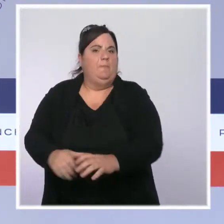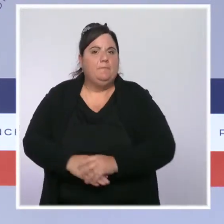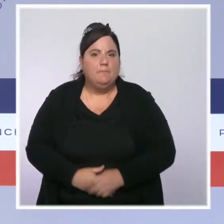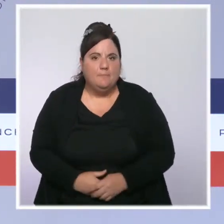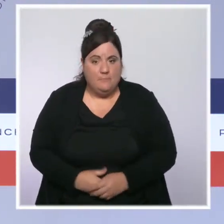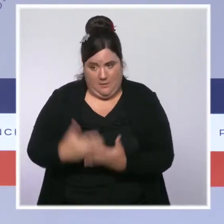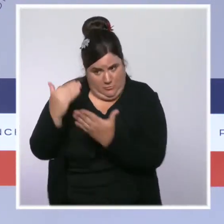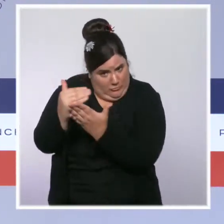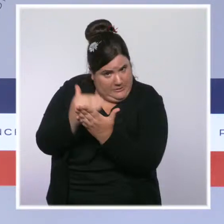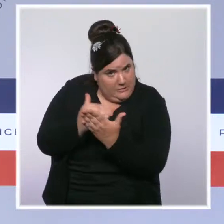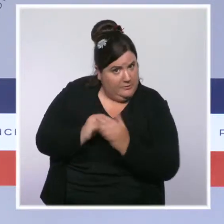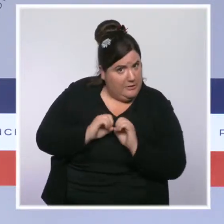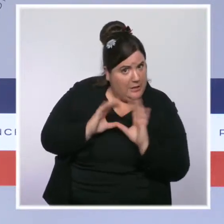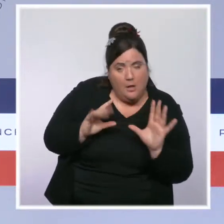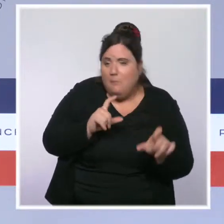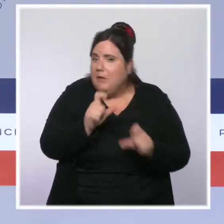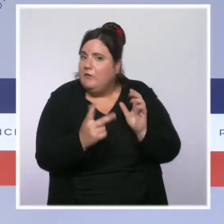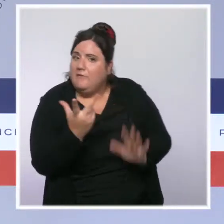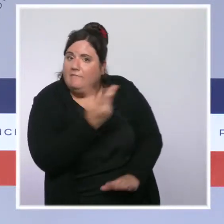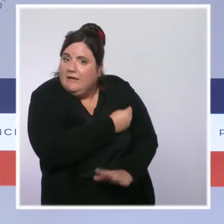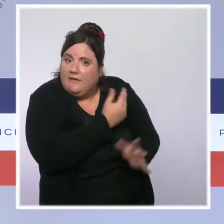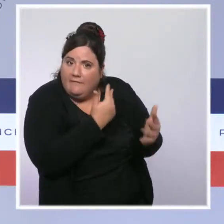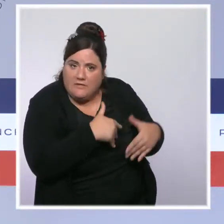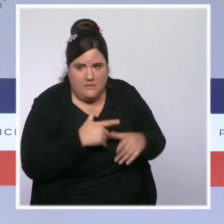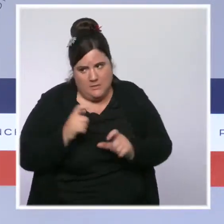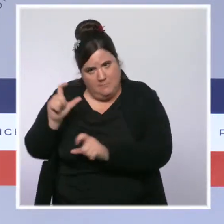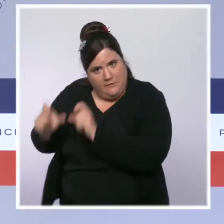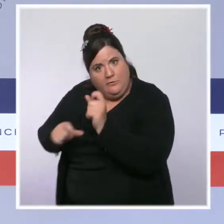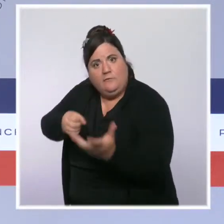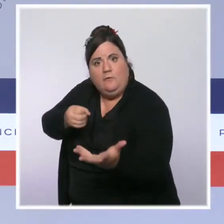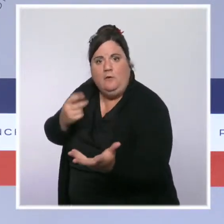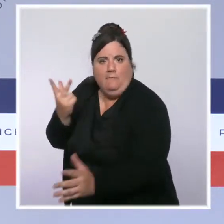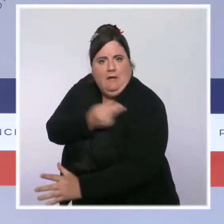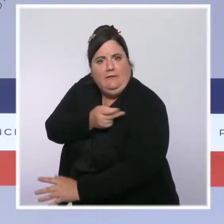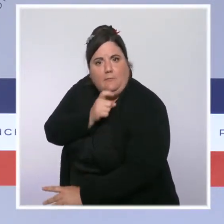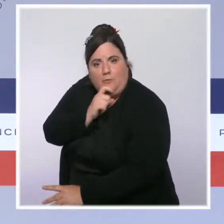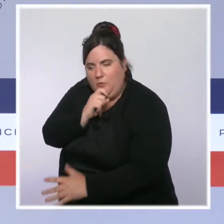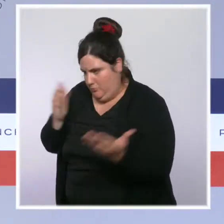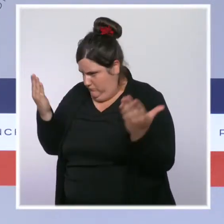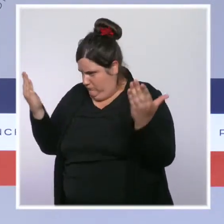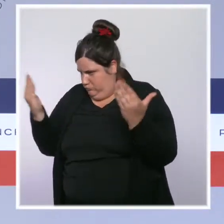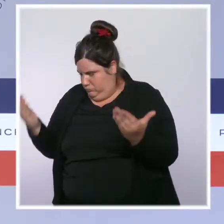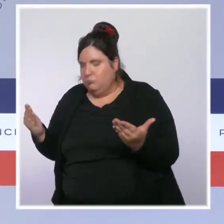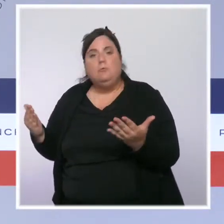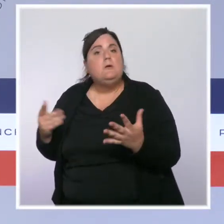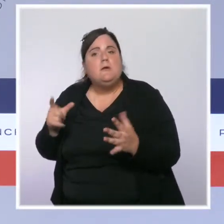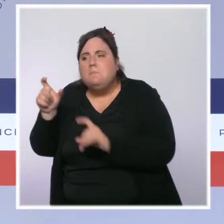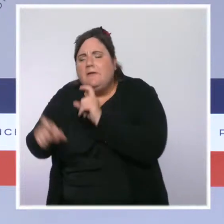qui sont vaccinés, identifier ses patients qui ne le sont pas, et donc voir notamment parmi ces patients les plus âgés et fragiles, ceux qui ne sont pas